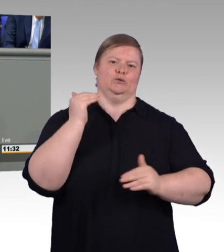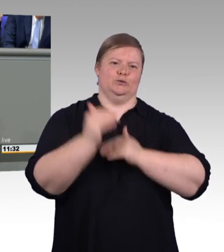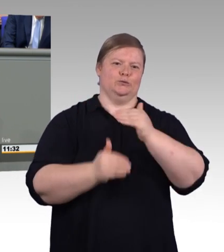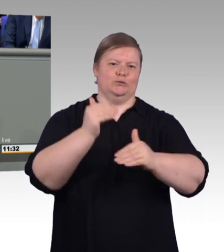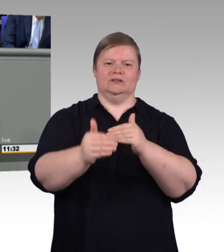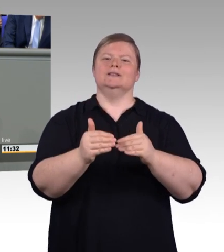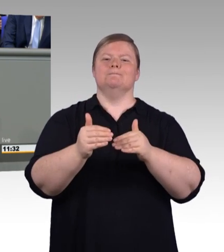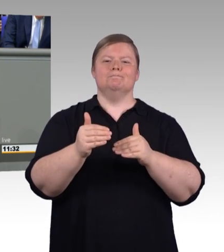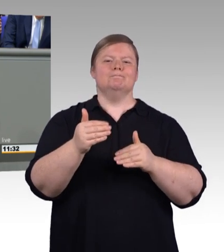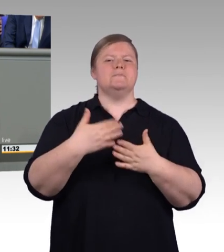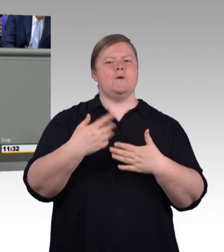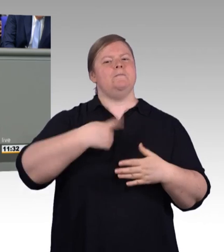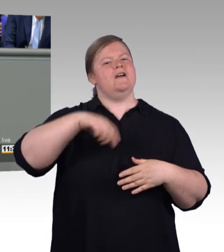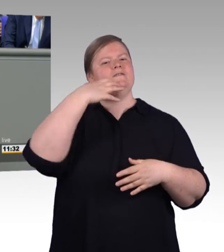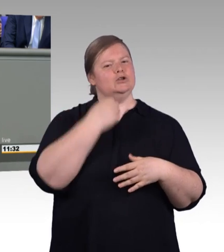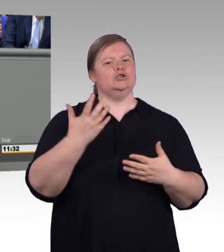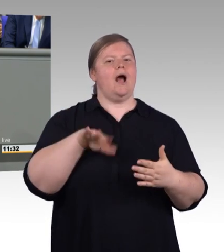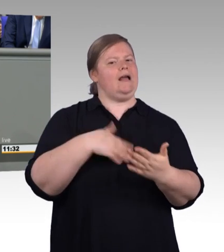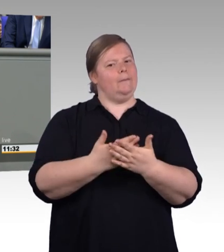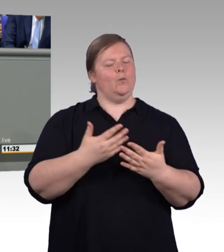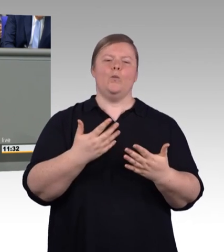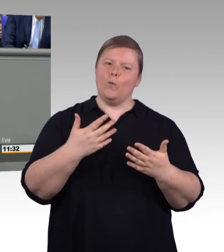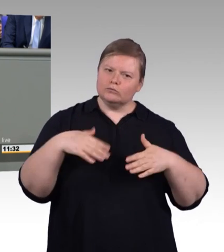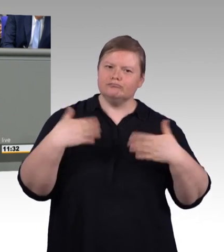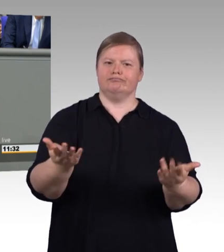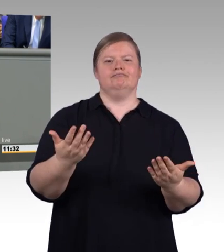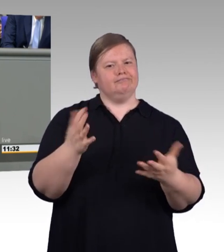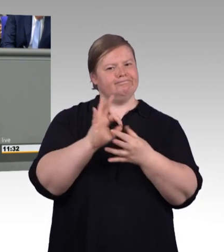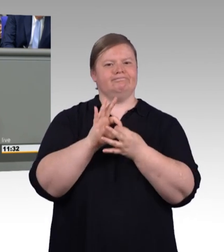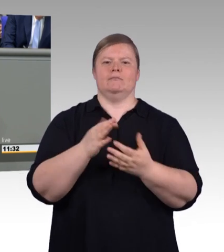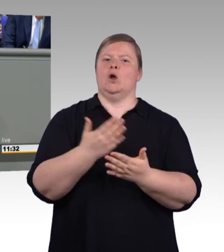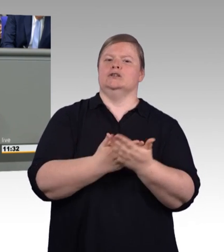So wird Teilzeit zu einer echten Option für Auszubildende.